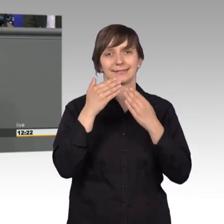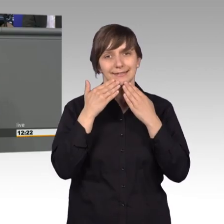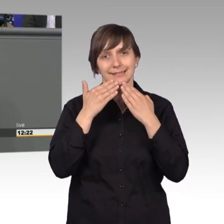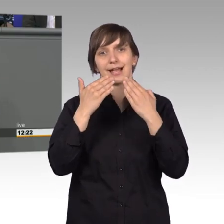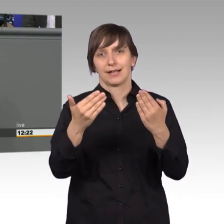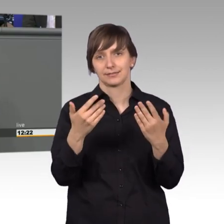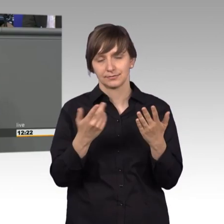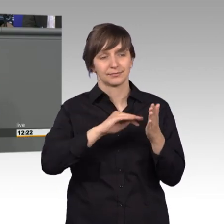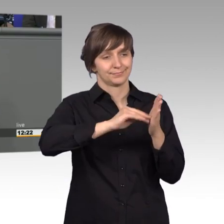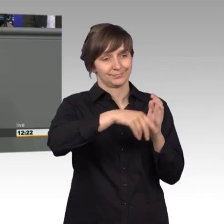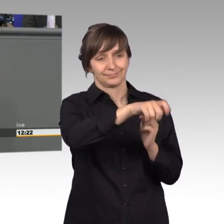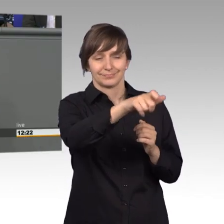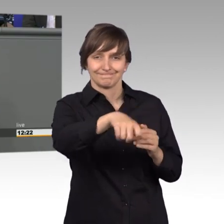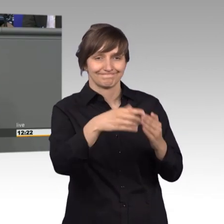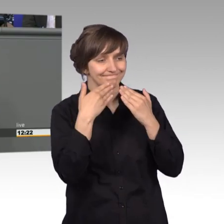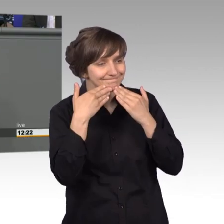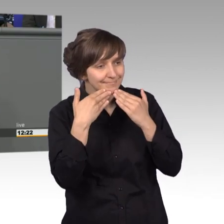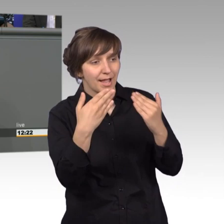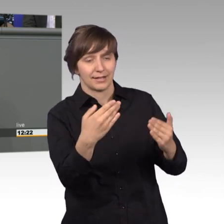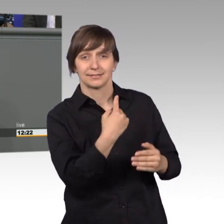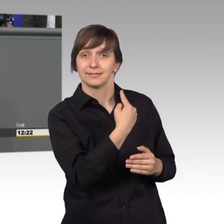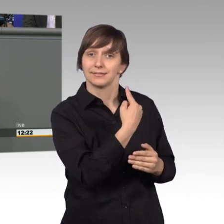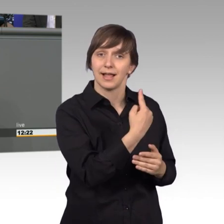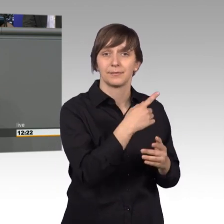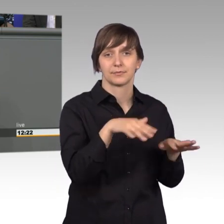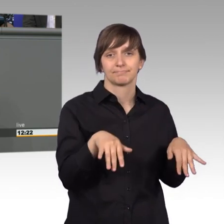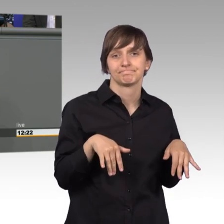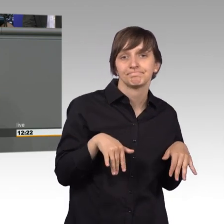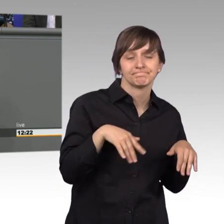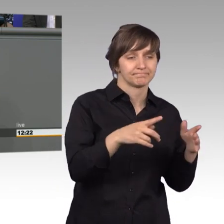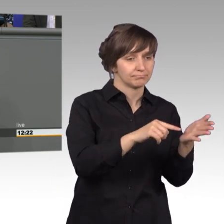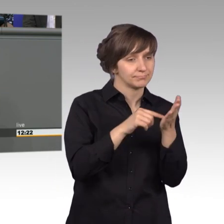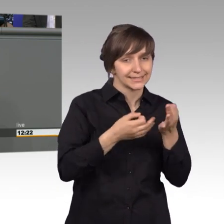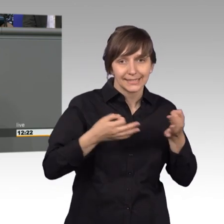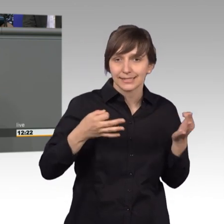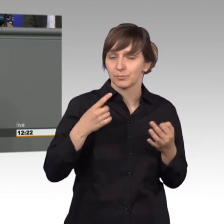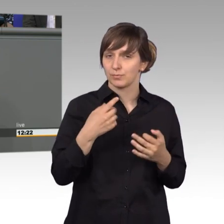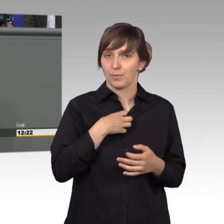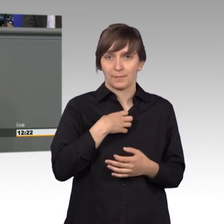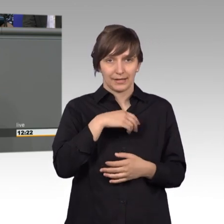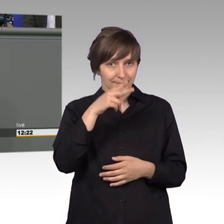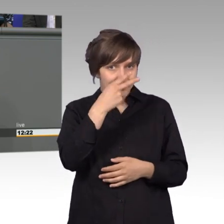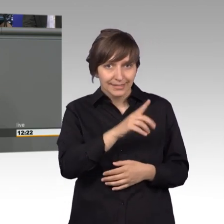Dingen den Petentinnen und Petenten. Ohne Ihre Hinweise, wären uns viele Missstände nicht bekannt. Ihre Eingaben sind es, die für unsere Arbeit